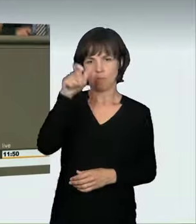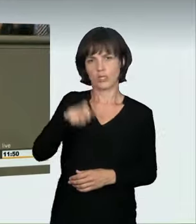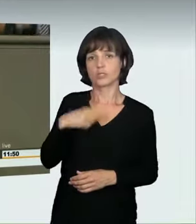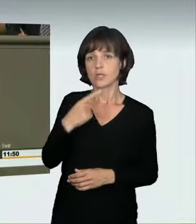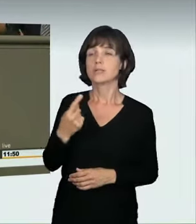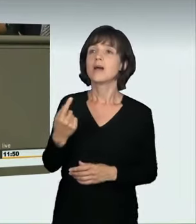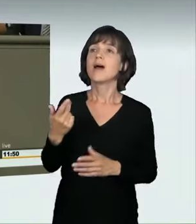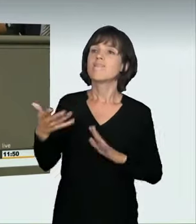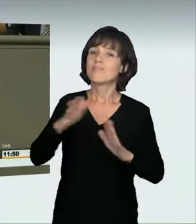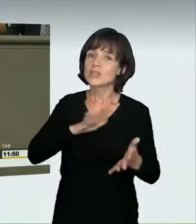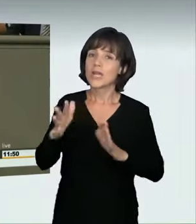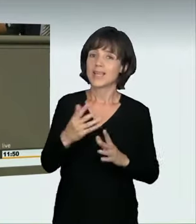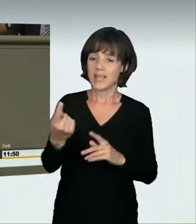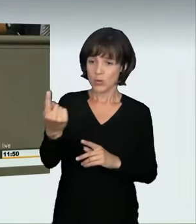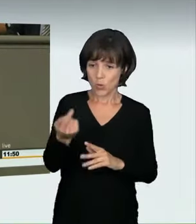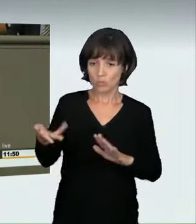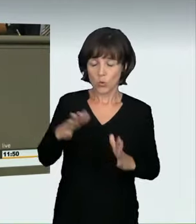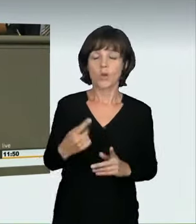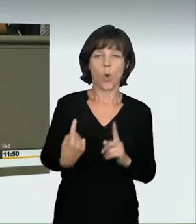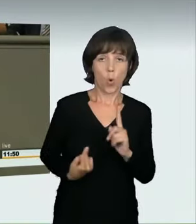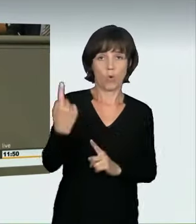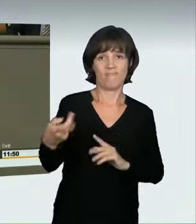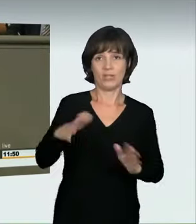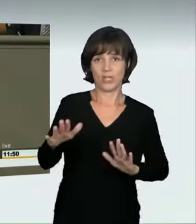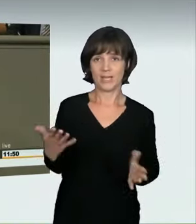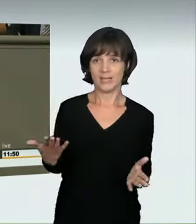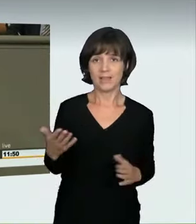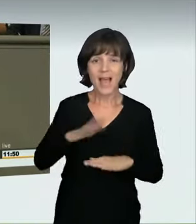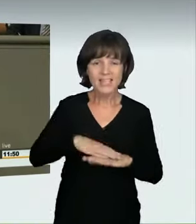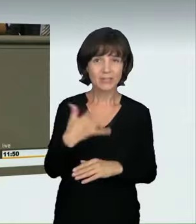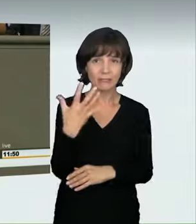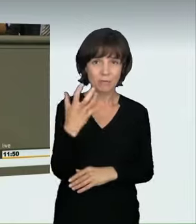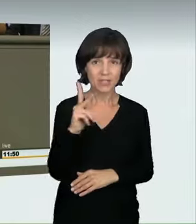einer tödlichen Verletzung sehr hoch sei. Wir reden also nicht über Triviales,